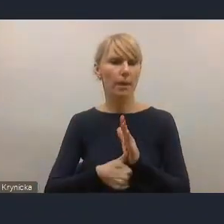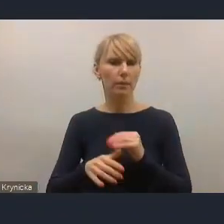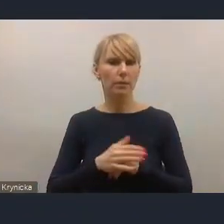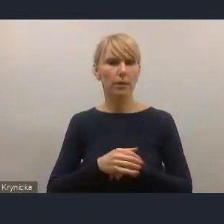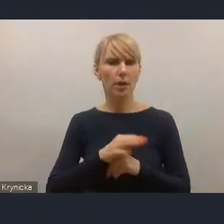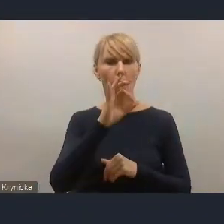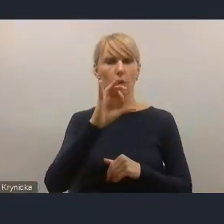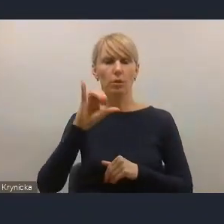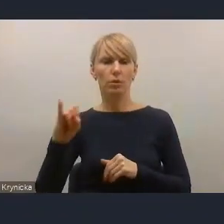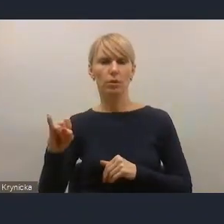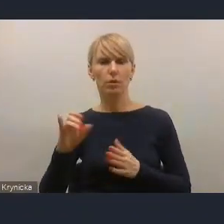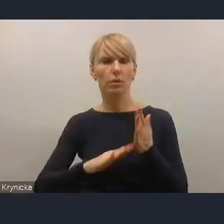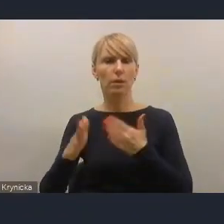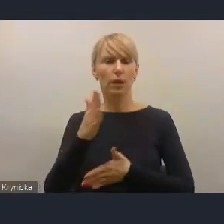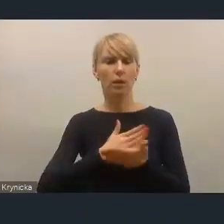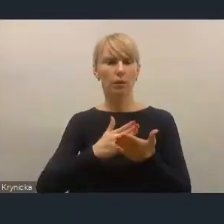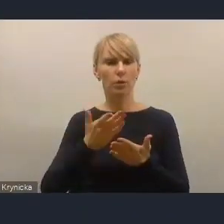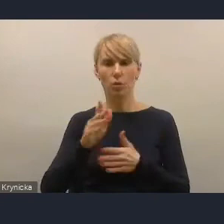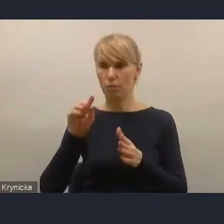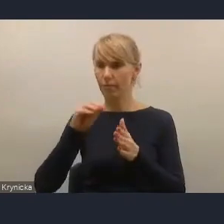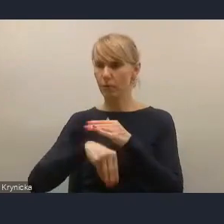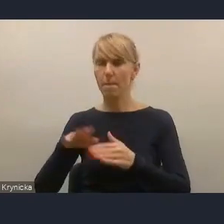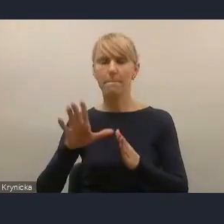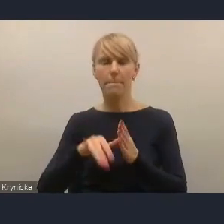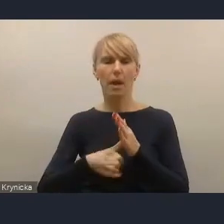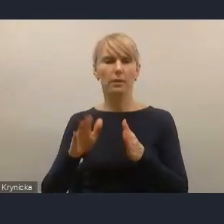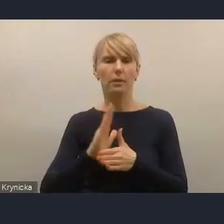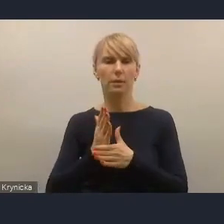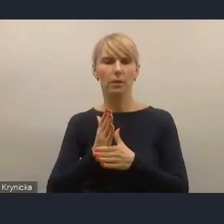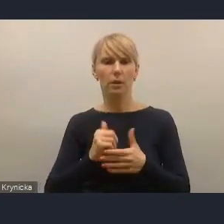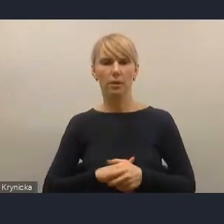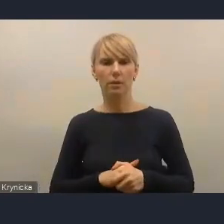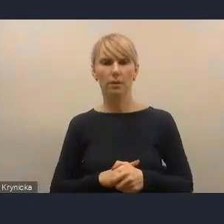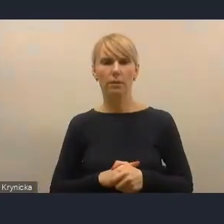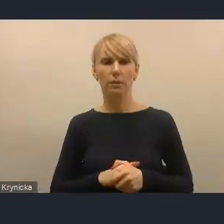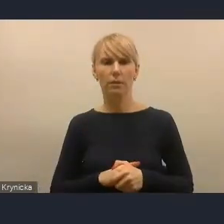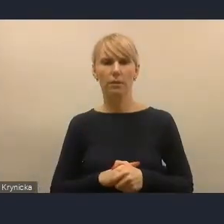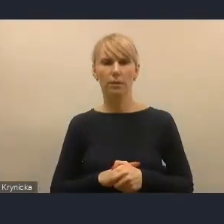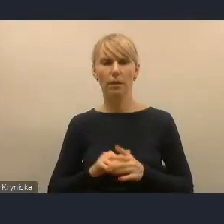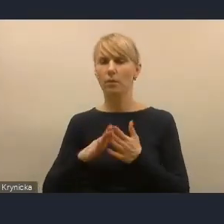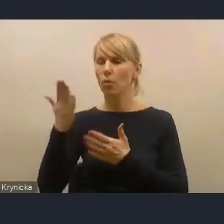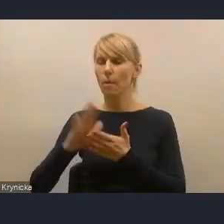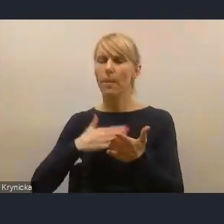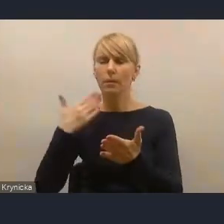tak miast średnich, które realizujemy, planujemy przykładowo kontynuację Centrum Wsparcia Doradczego Plus